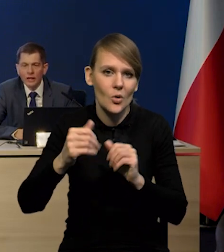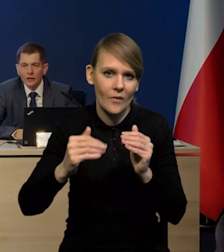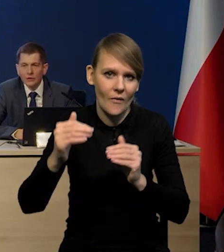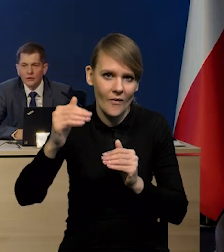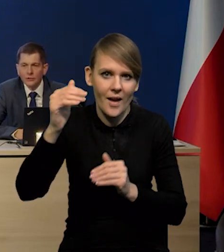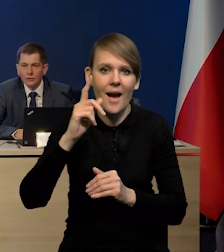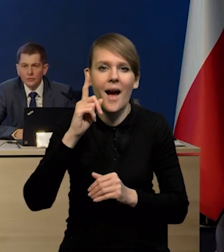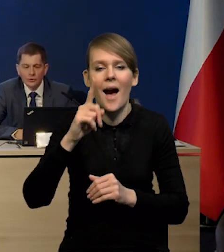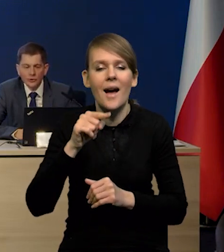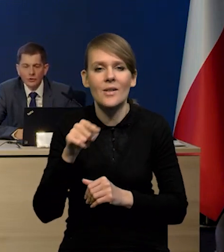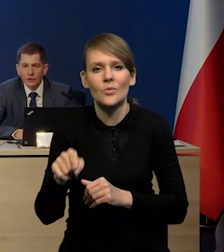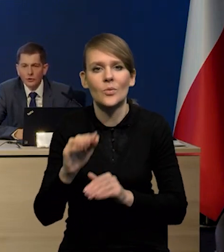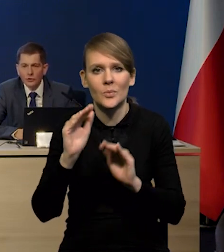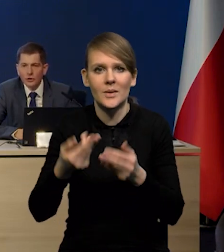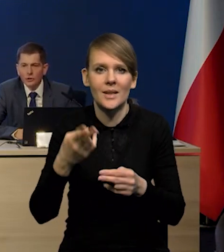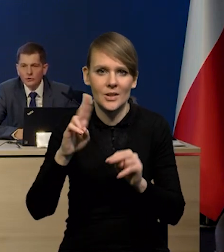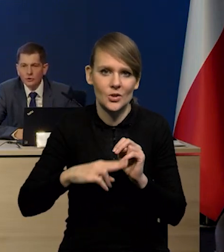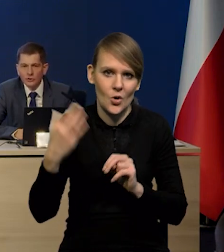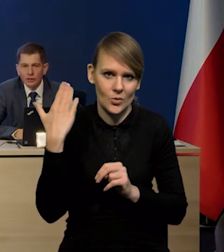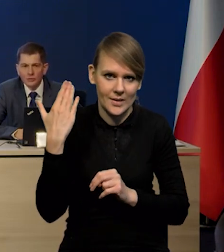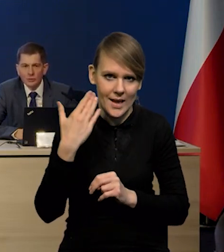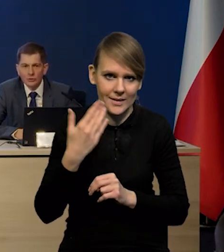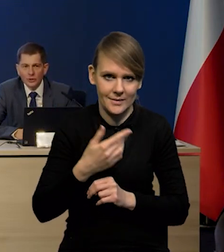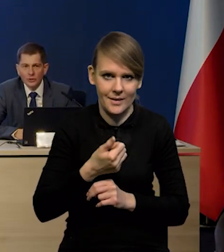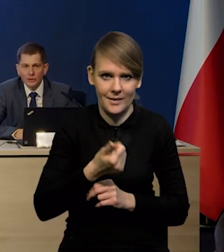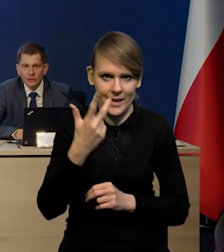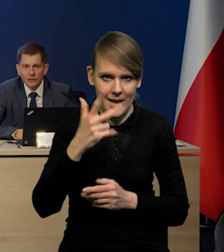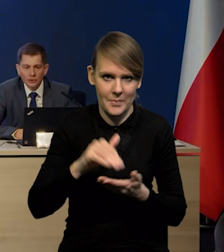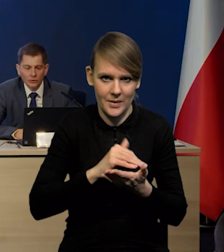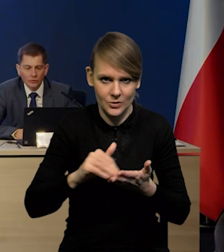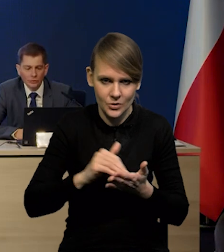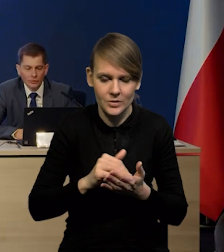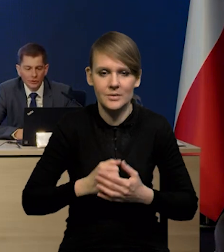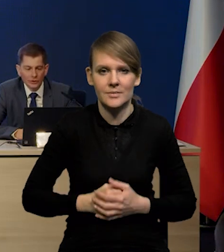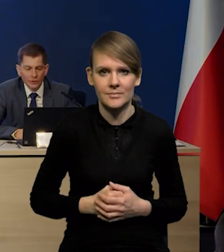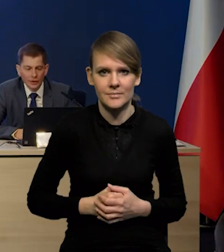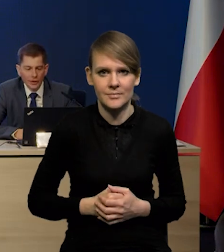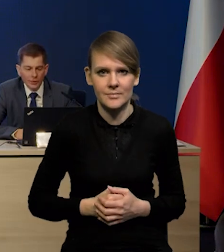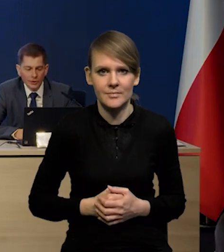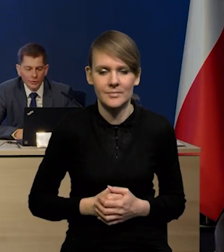ale one są rzeczywiście niższe, niż w tych ostatnich miesiącach. Także to podejście pokazuje,